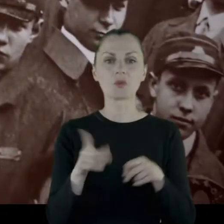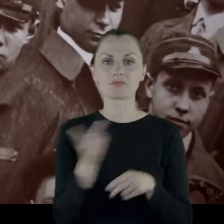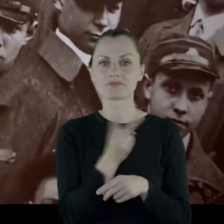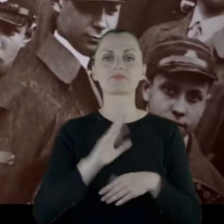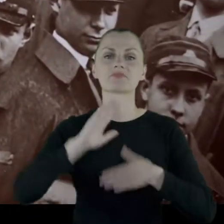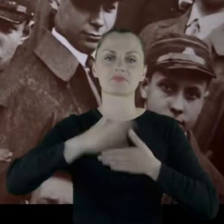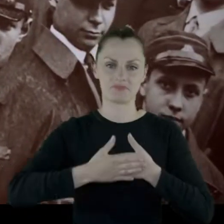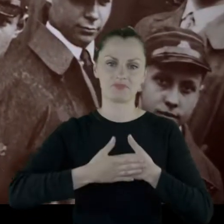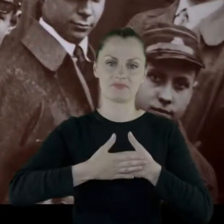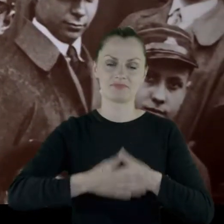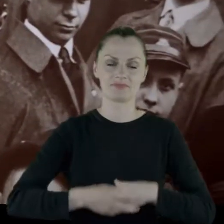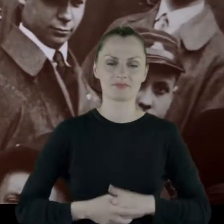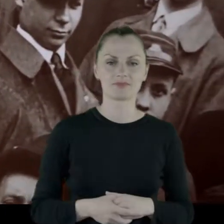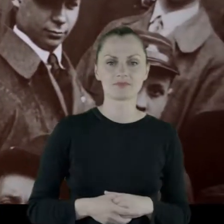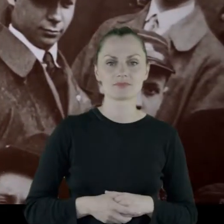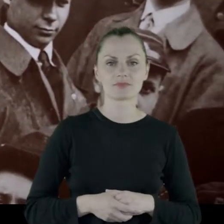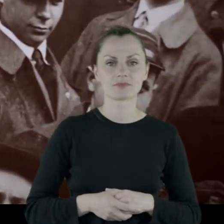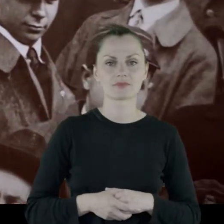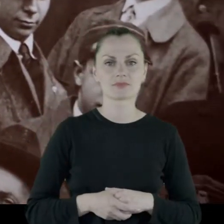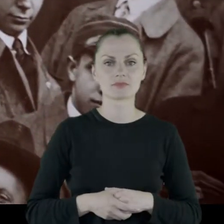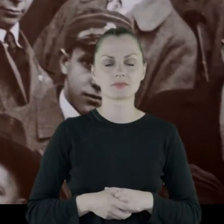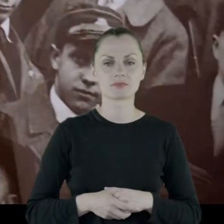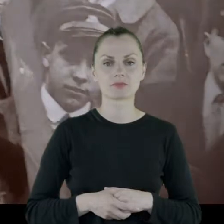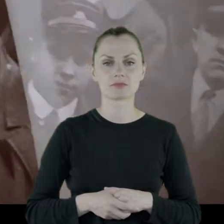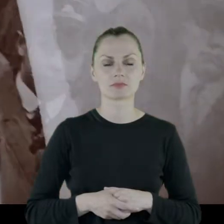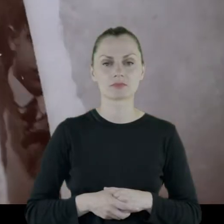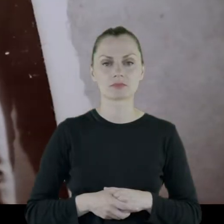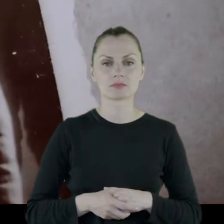[NARASTAJĄCA MUZYKA]